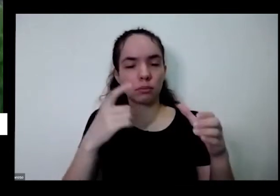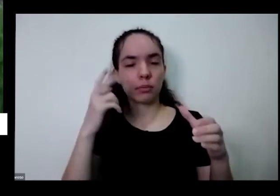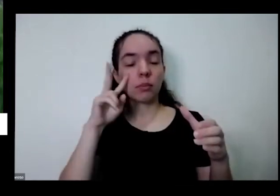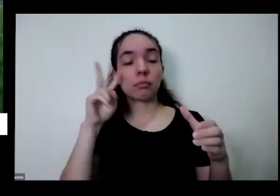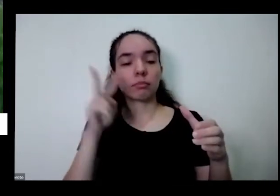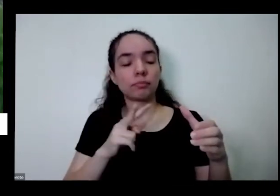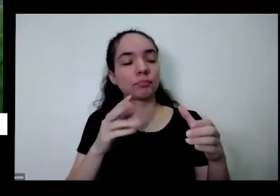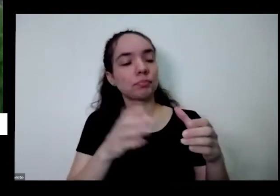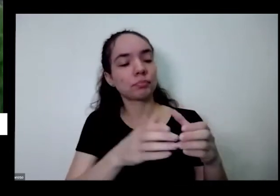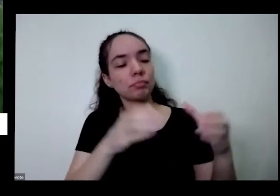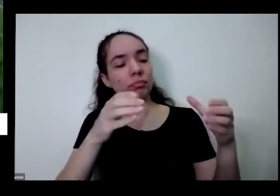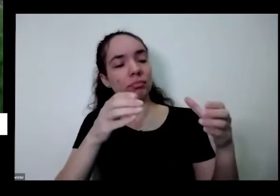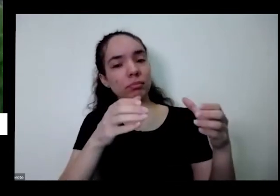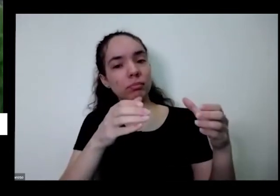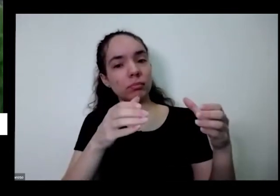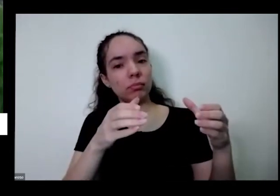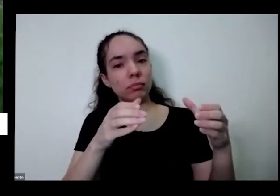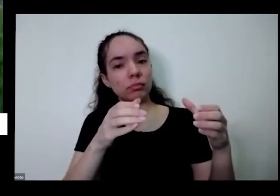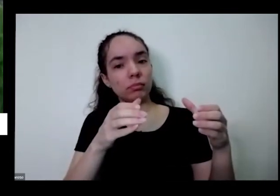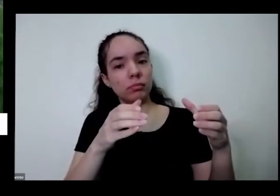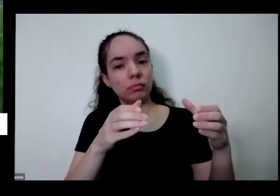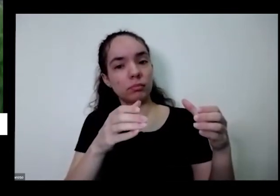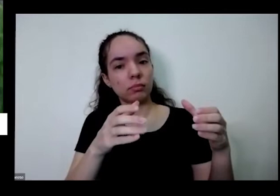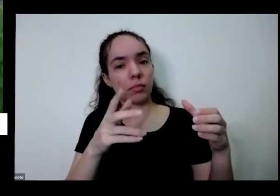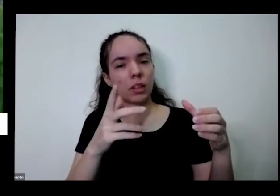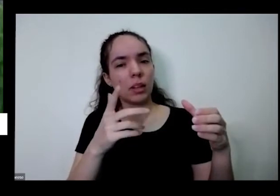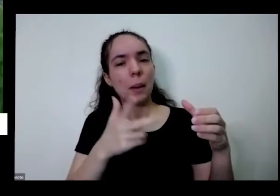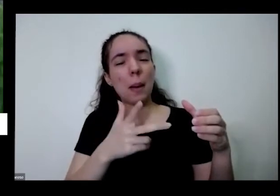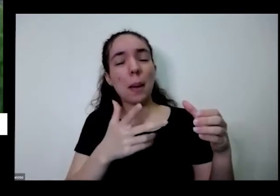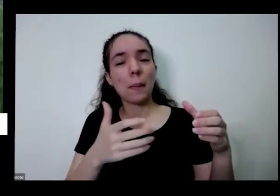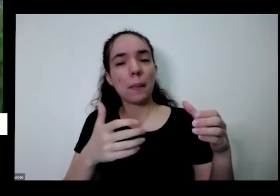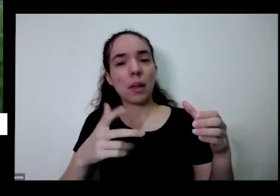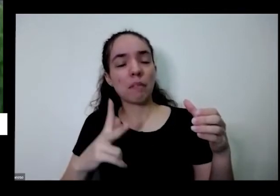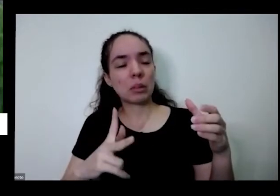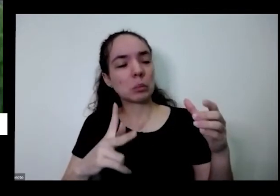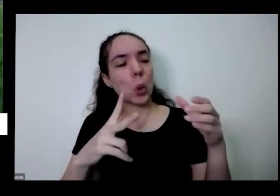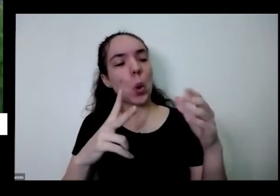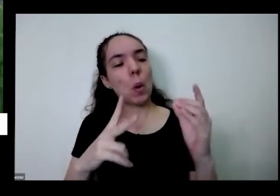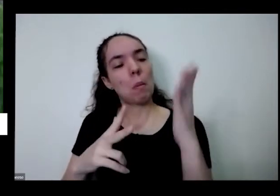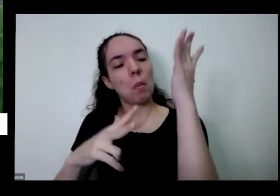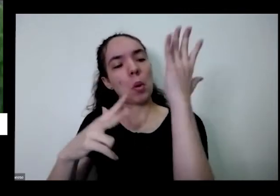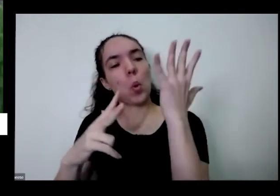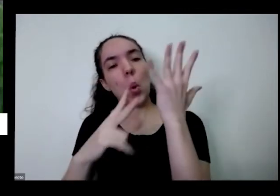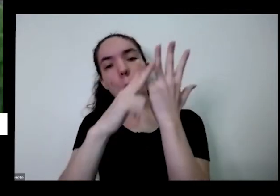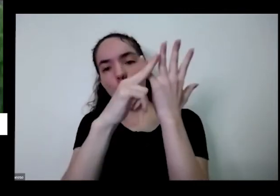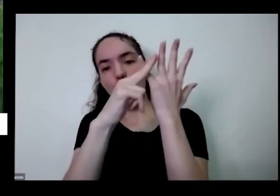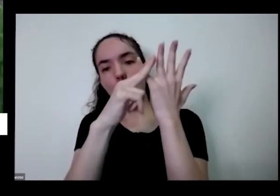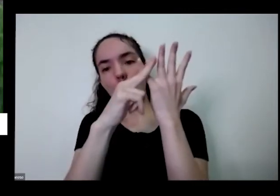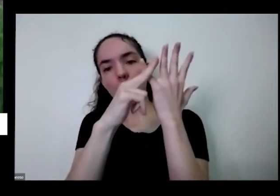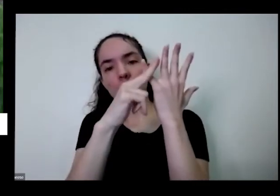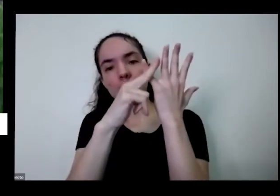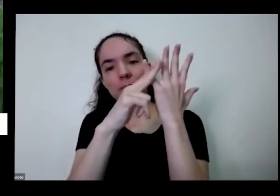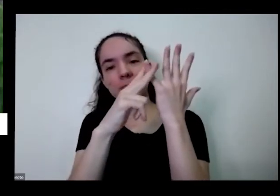oi oi vez de você pegar uma tesourinha presente e cortar aqui a folha quando você corta folha da